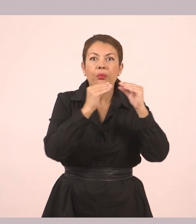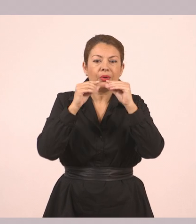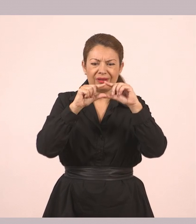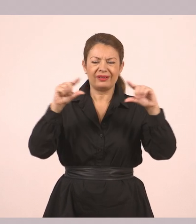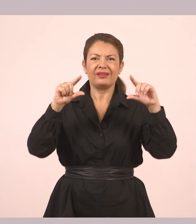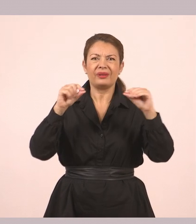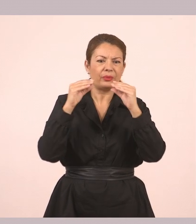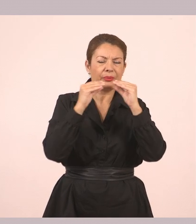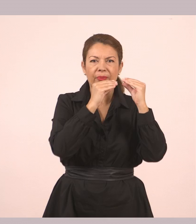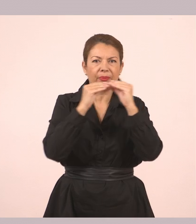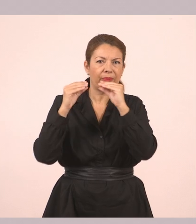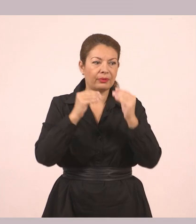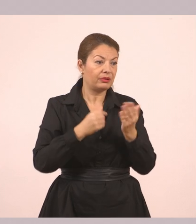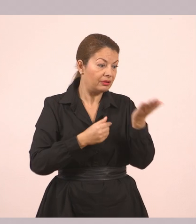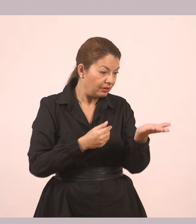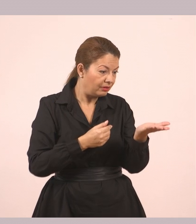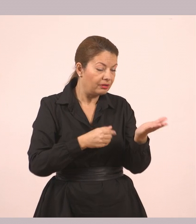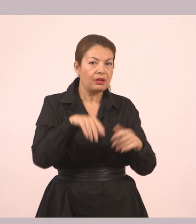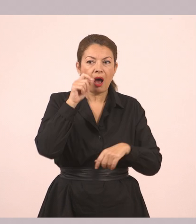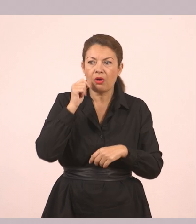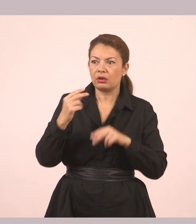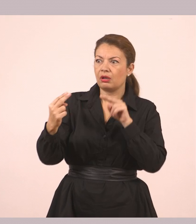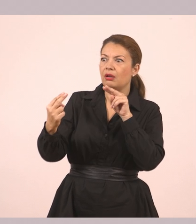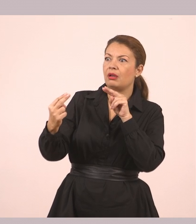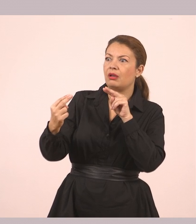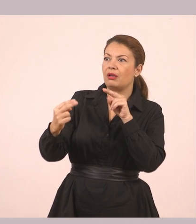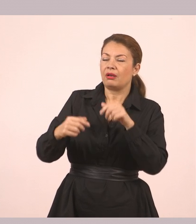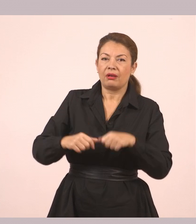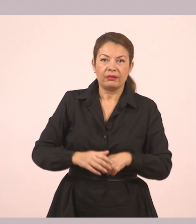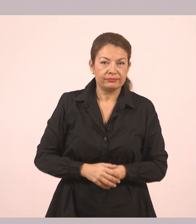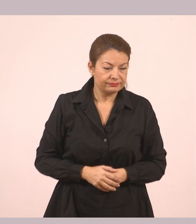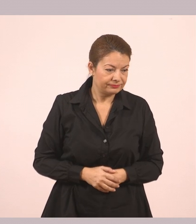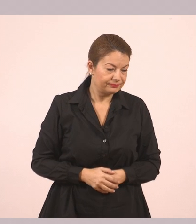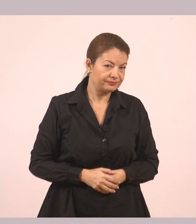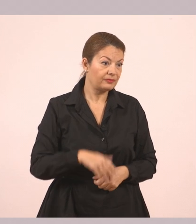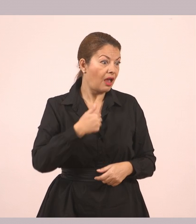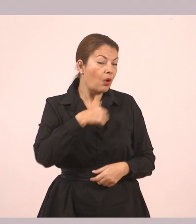«Είναι για σένα. Τη βρήκα στα πράγματα του παππού», είπε χωρίς να πάρει ανάσα.